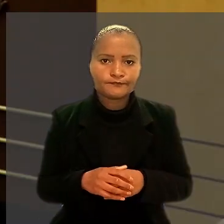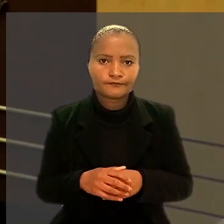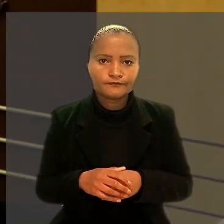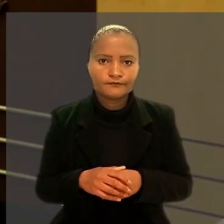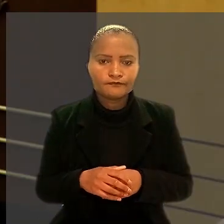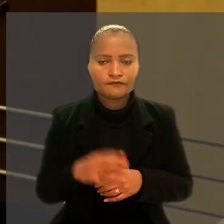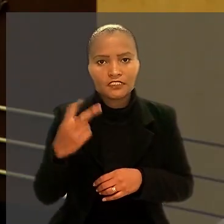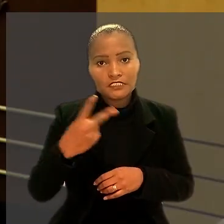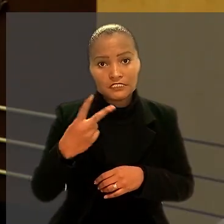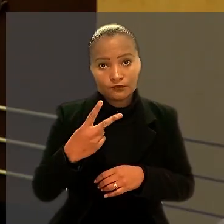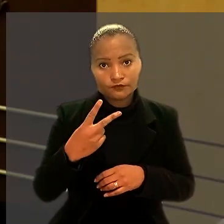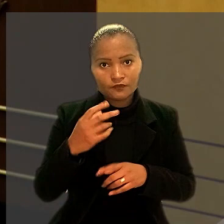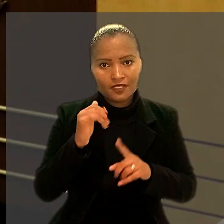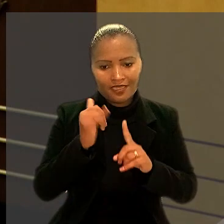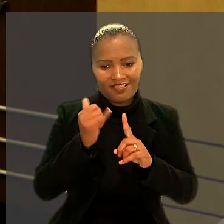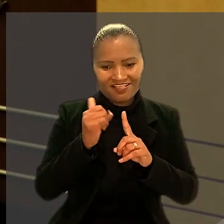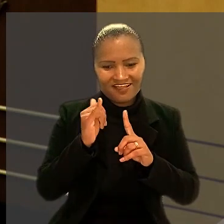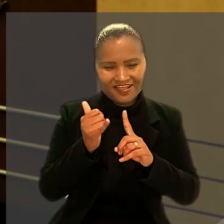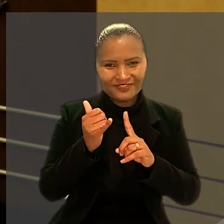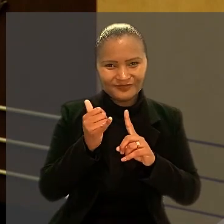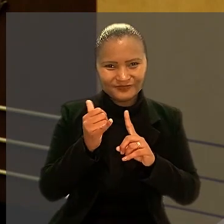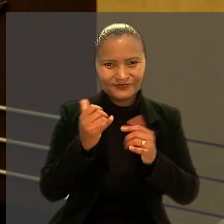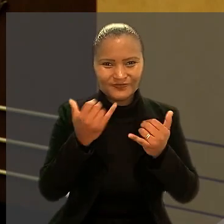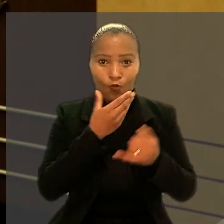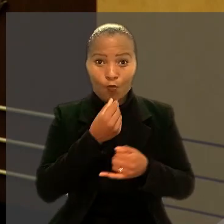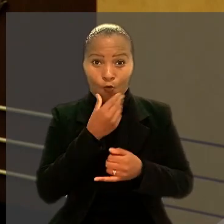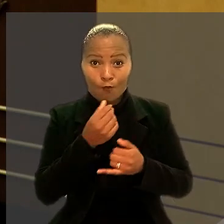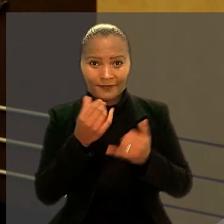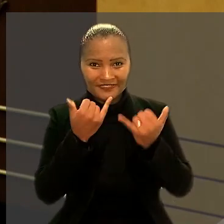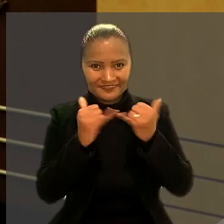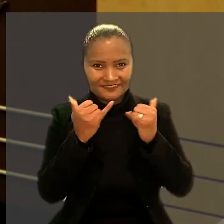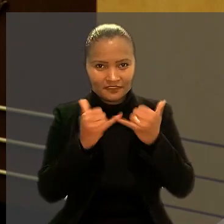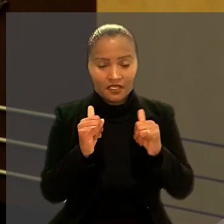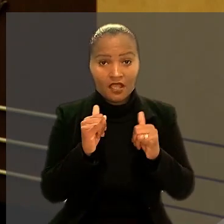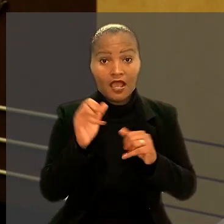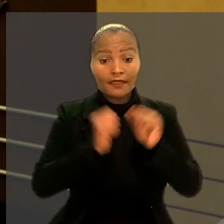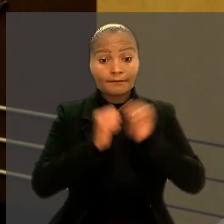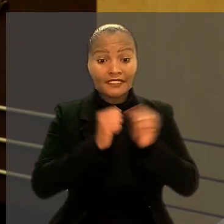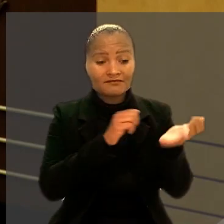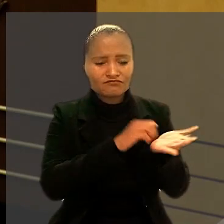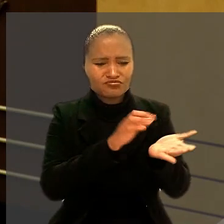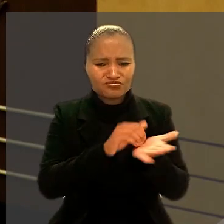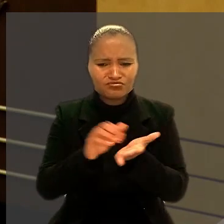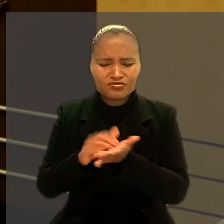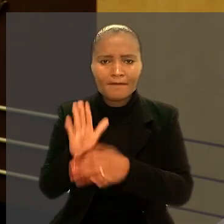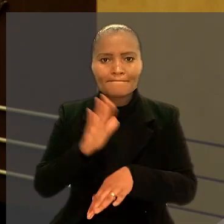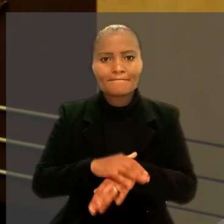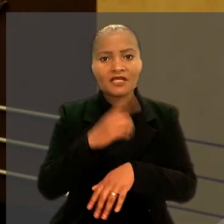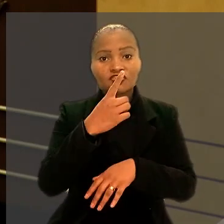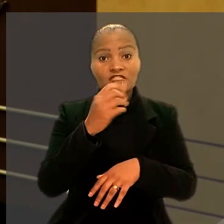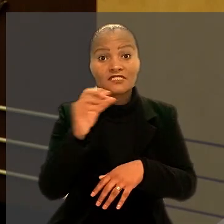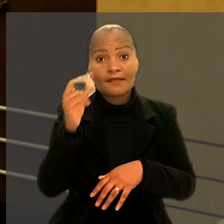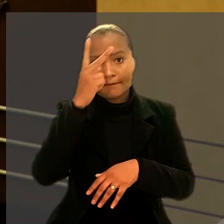Segundo relato do eletricitário, a empresa demitiu mais de 100 pessoas, alegando dificuldades financeiras.